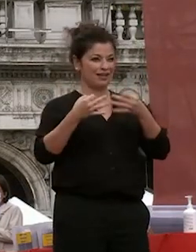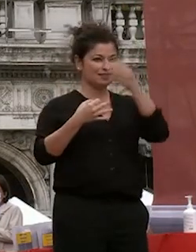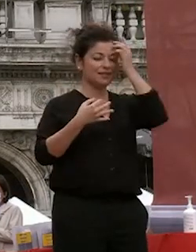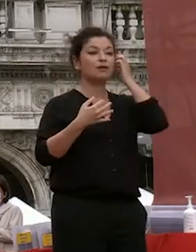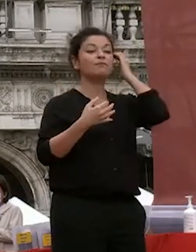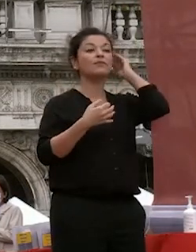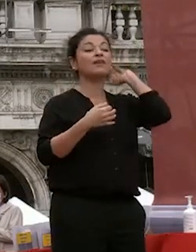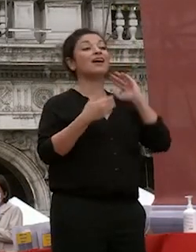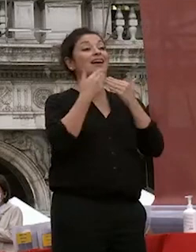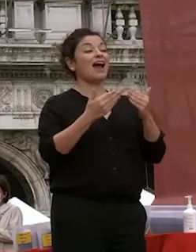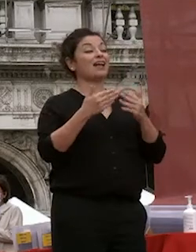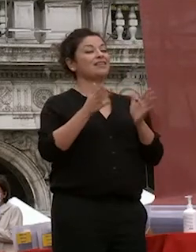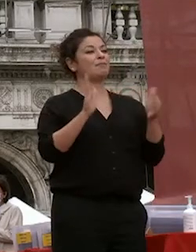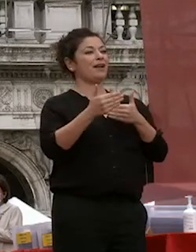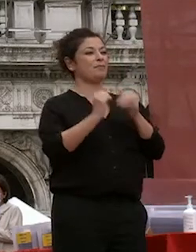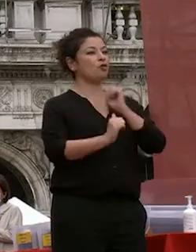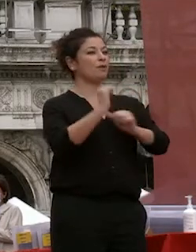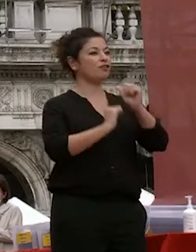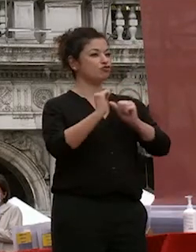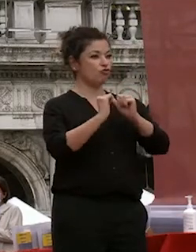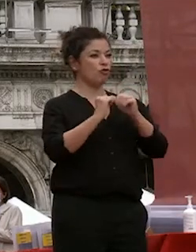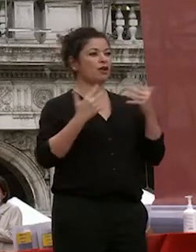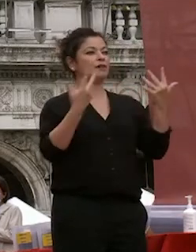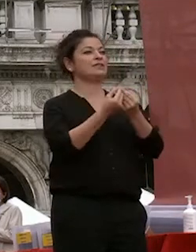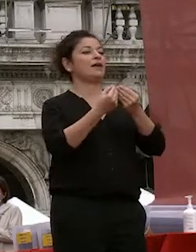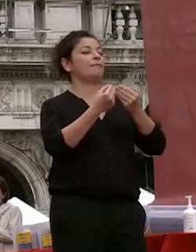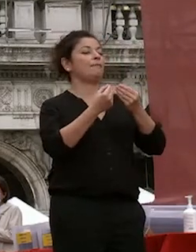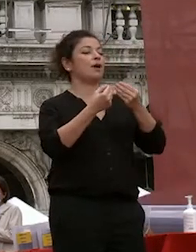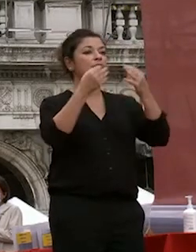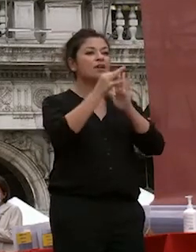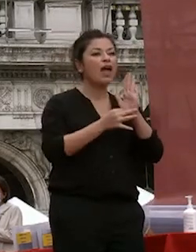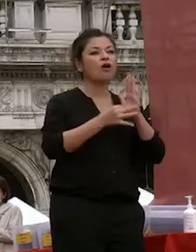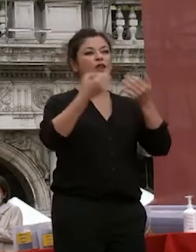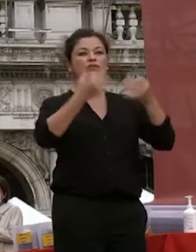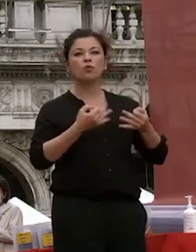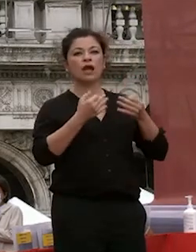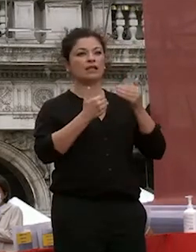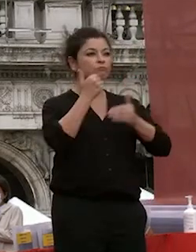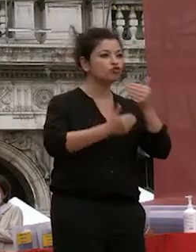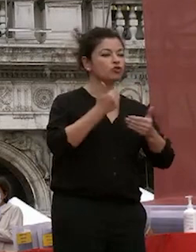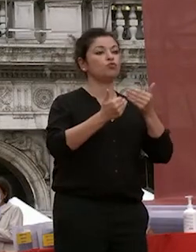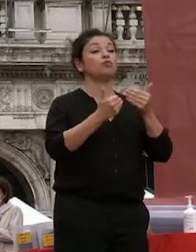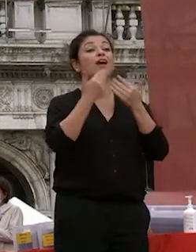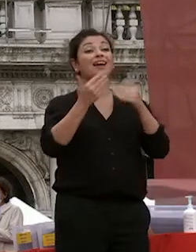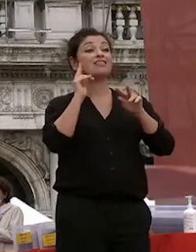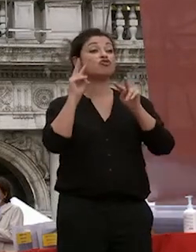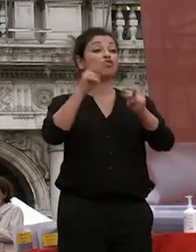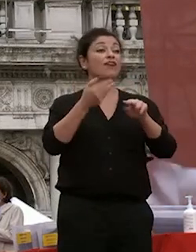dipartimento di prevenzione che con cui abbiamo definito le misure di sicurezza tutte le procedure grazie alla soprintendenza che presiede